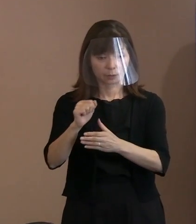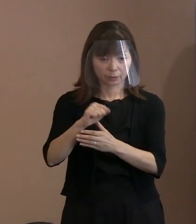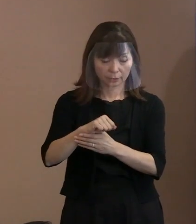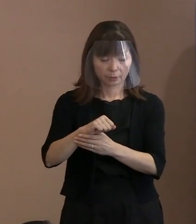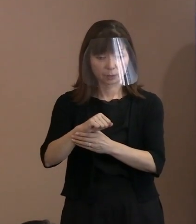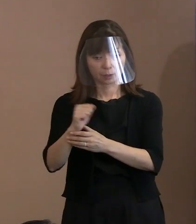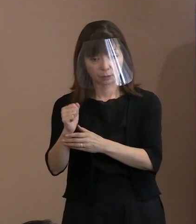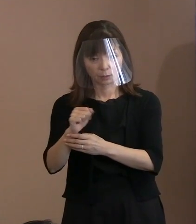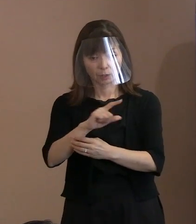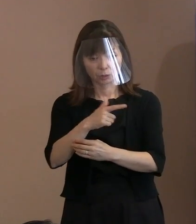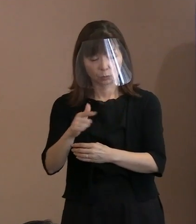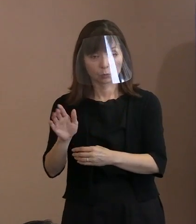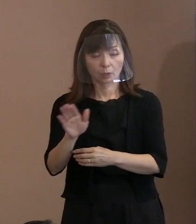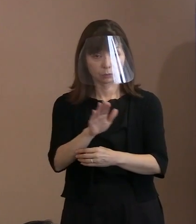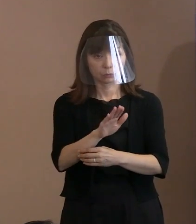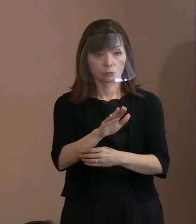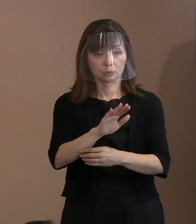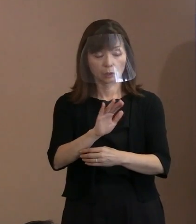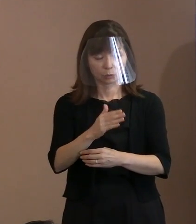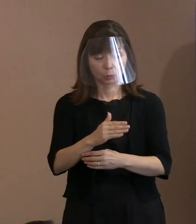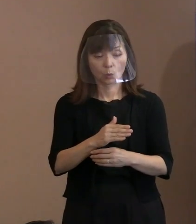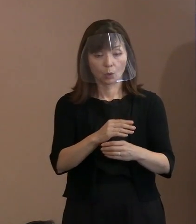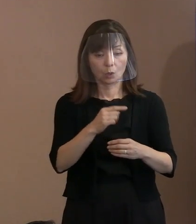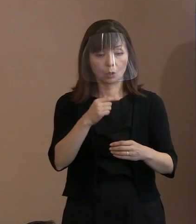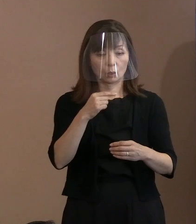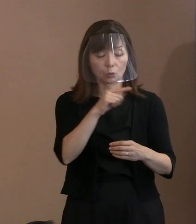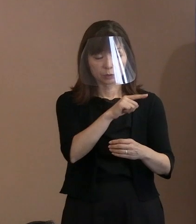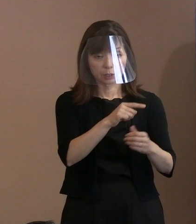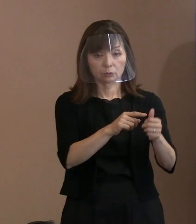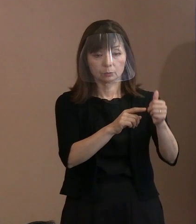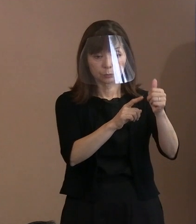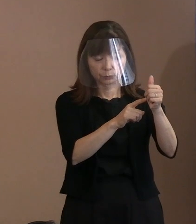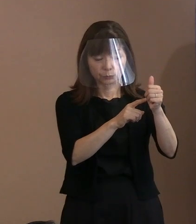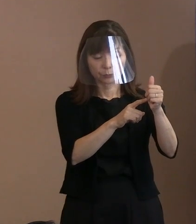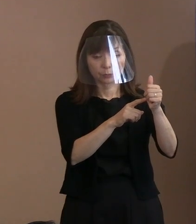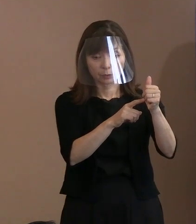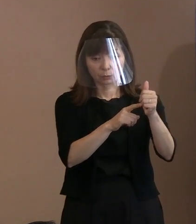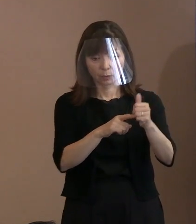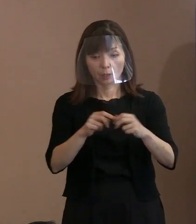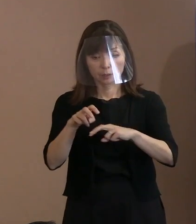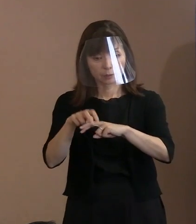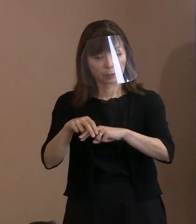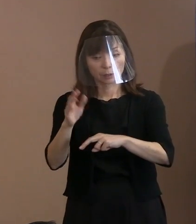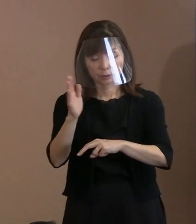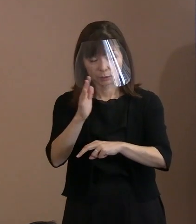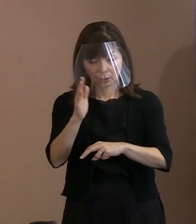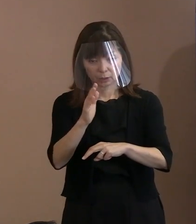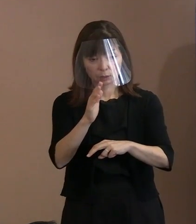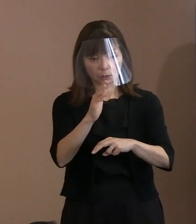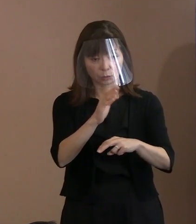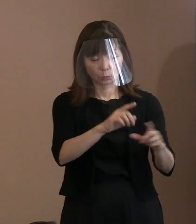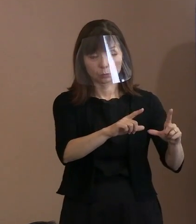こういうふうに言われている ということらしいですから､ それなりにいろいろな意味で政治的配慮を されるということをしています｡